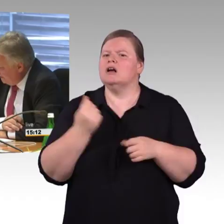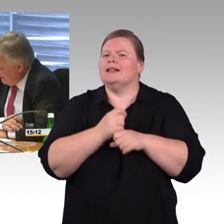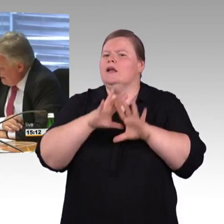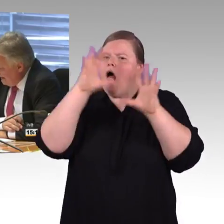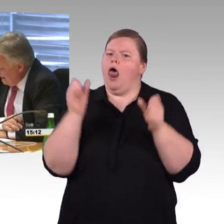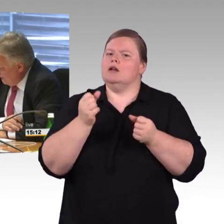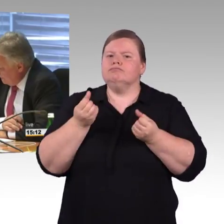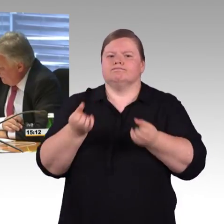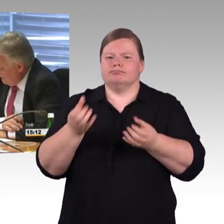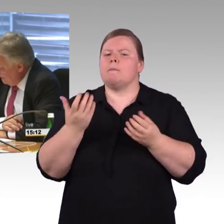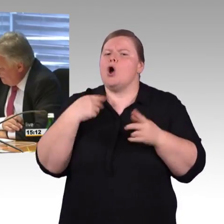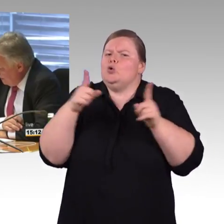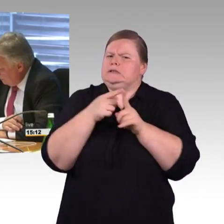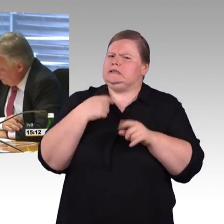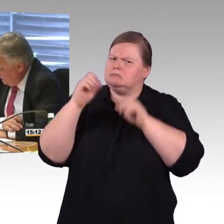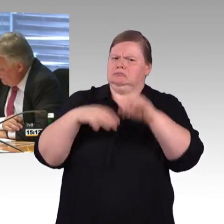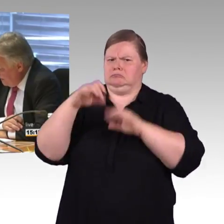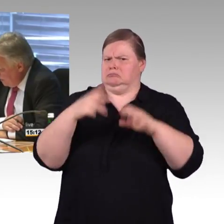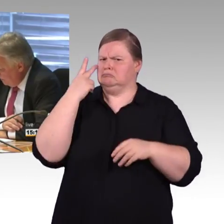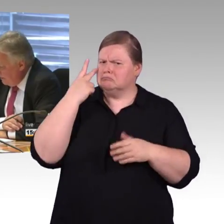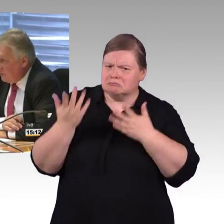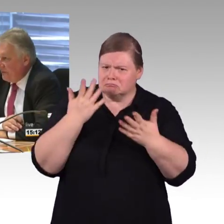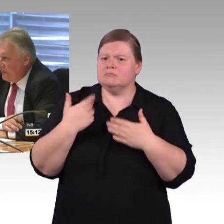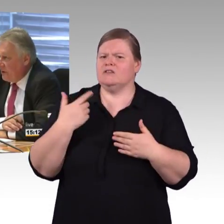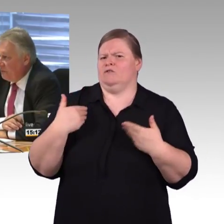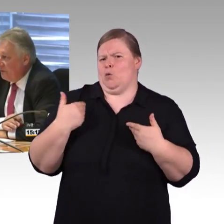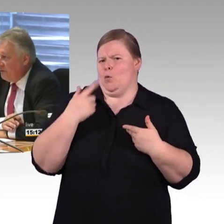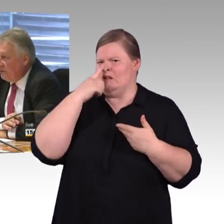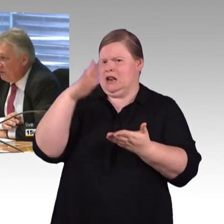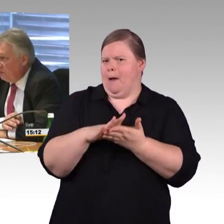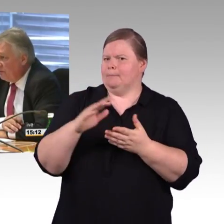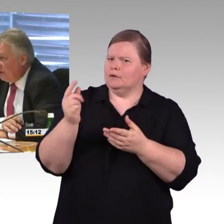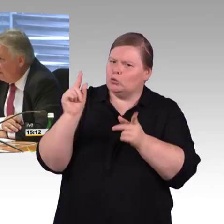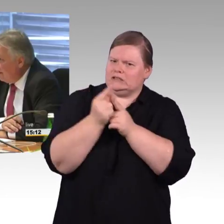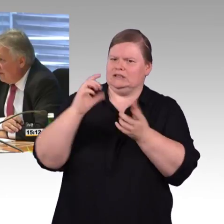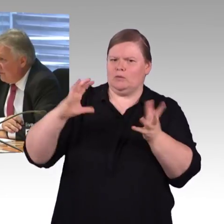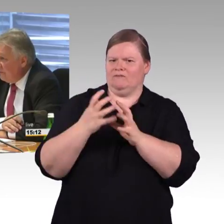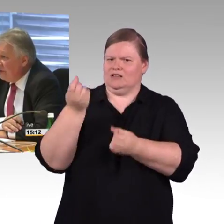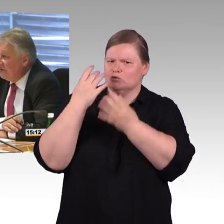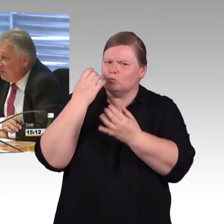Nach 40 Jahren Laufzeit können Sie den noch nutzen. Professor Barfuß, ich will Ihnen nur sagen,